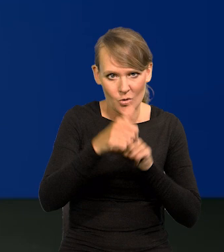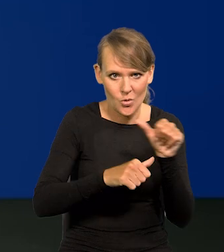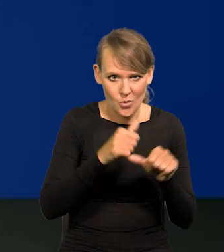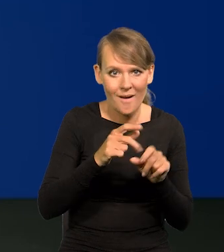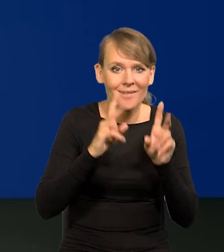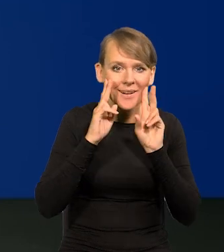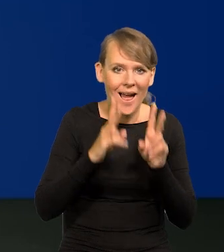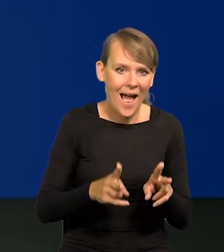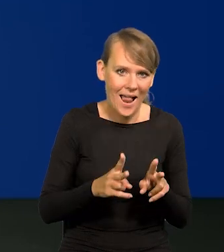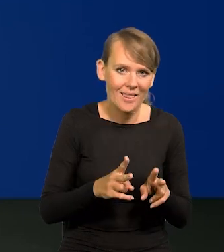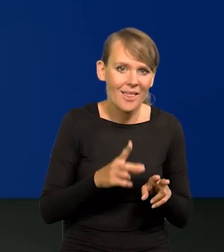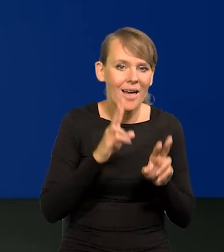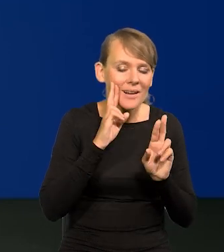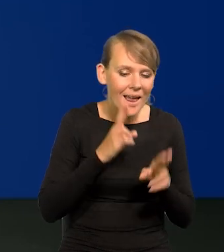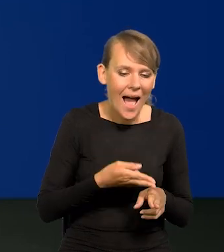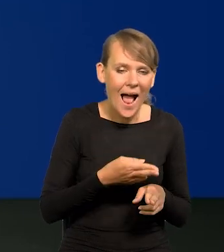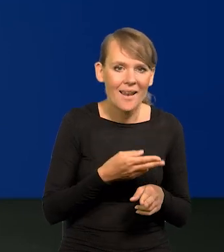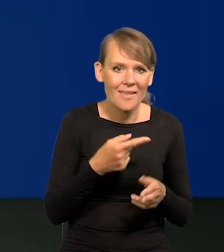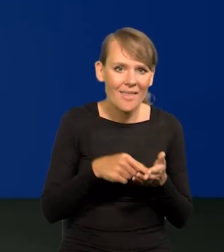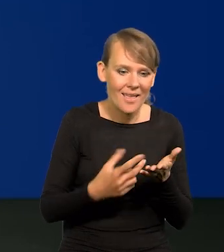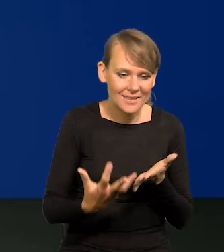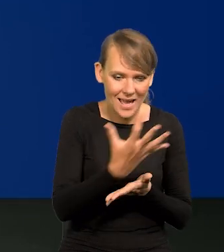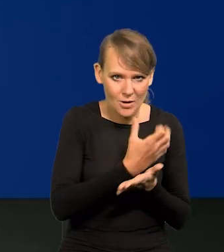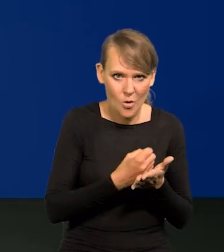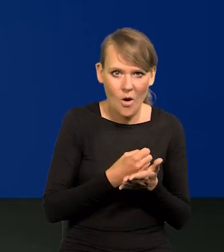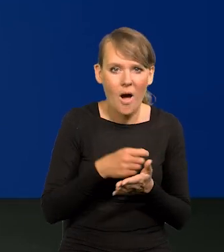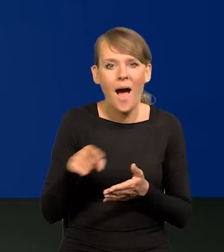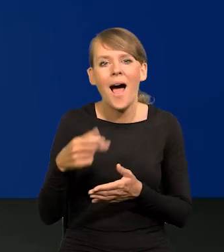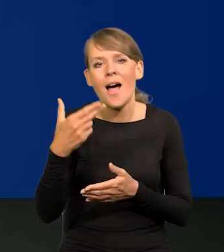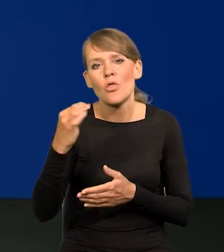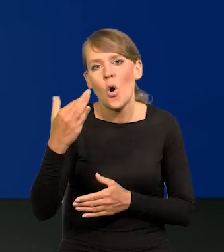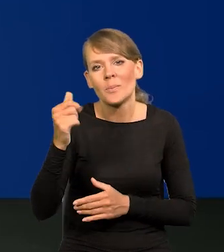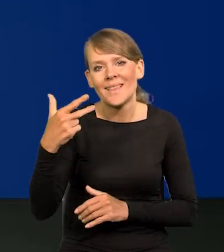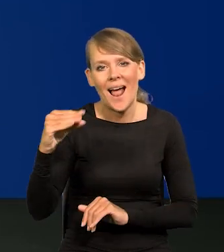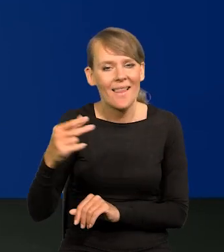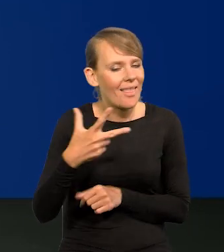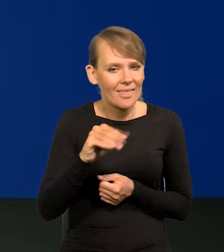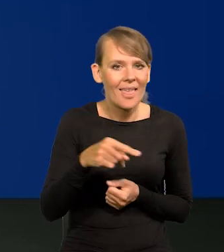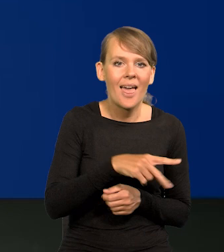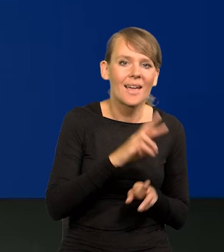Realne płace, nie nominalne, tylko realne płace. Wbrew temu, co czasem tabloidy,